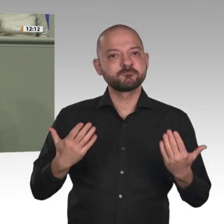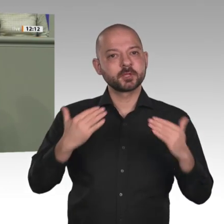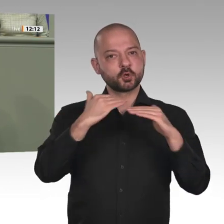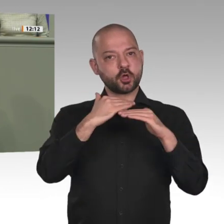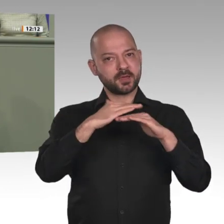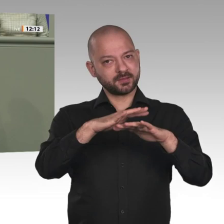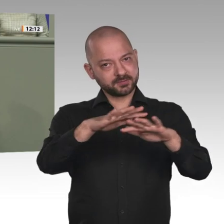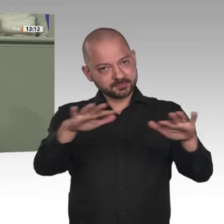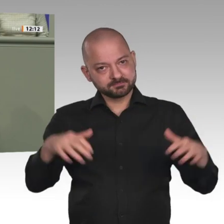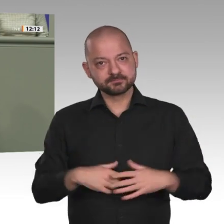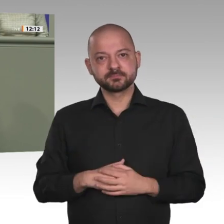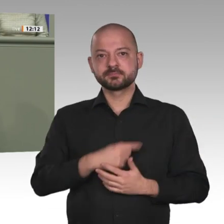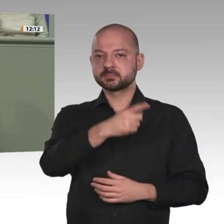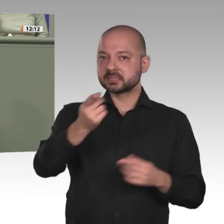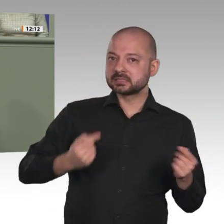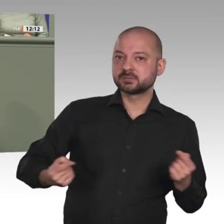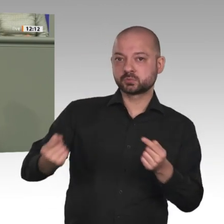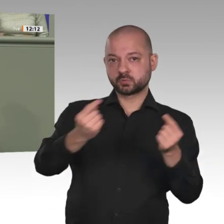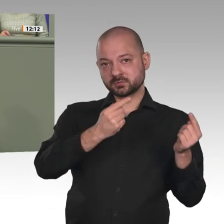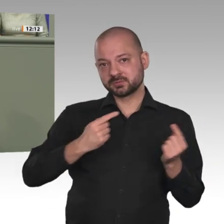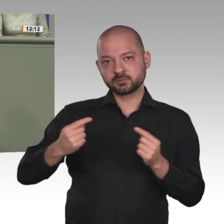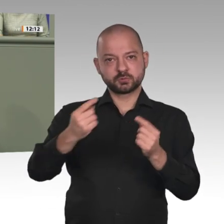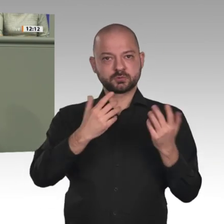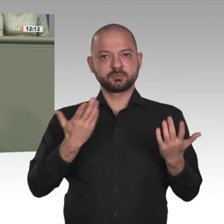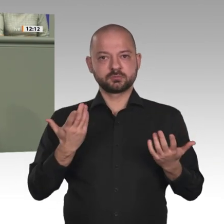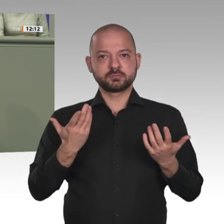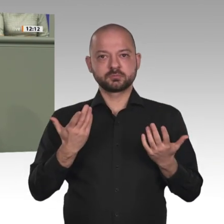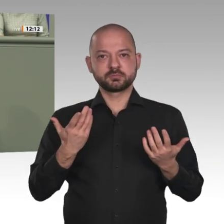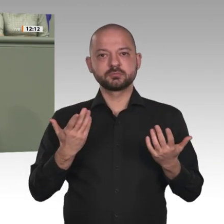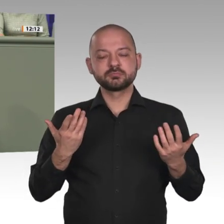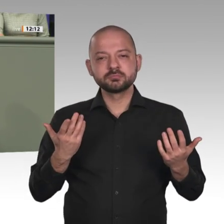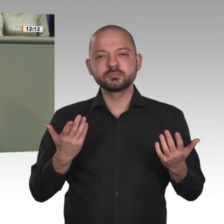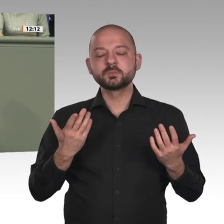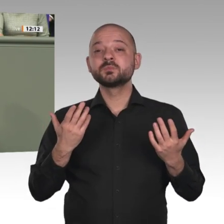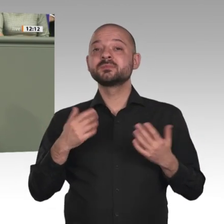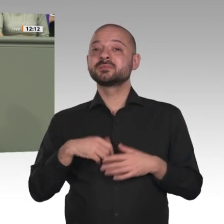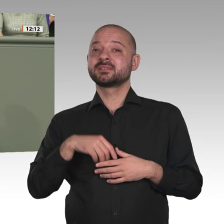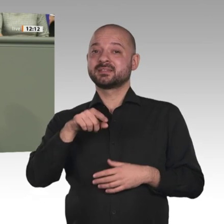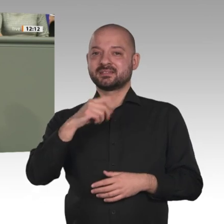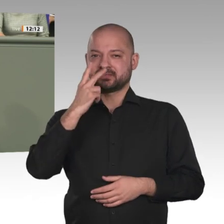die Entwicklung problematisieren, möchte ich zunächst einmal sagen: Ja, wir befinden